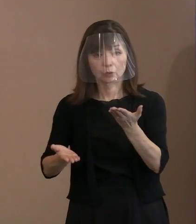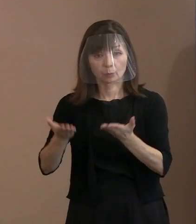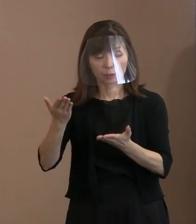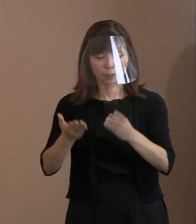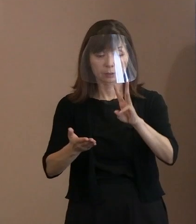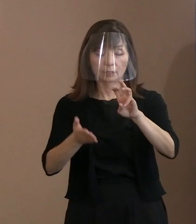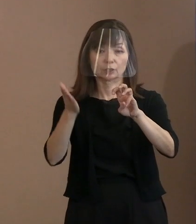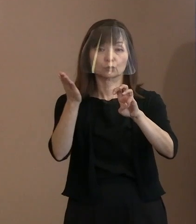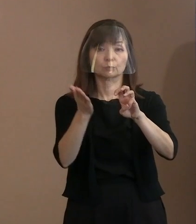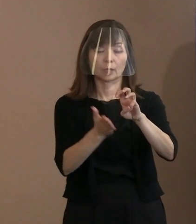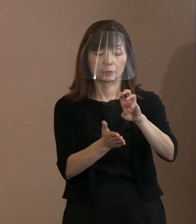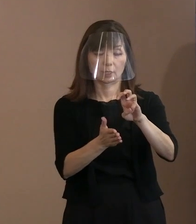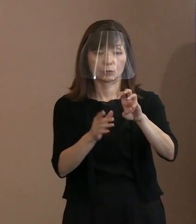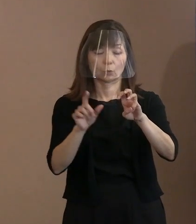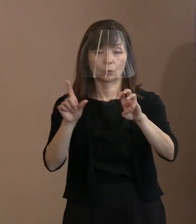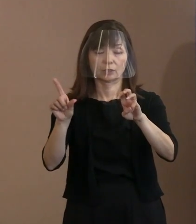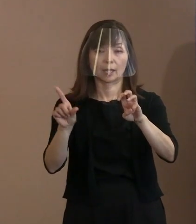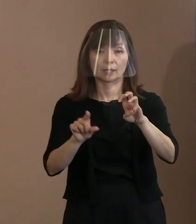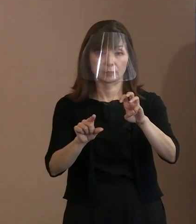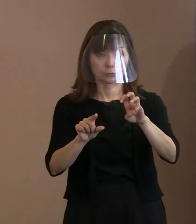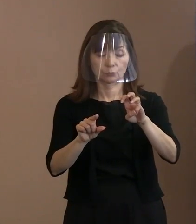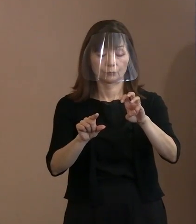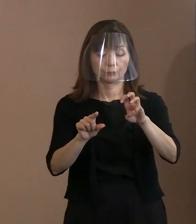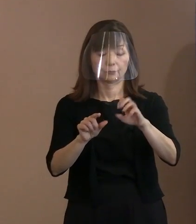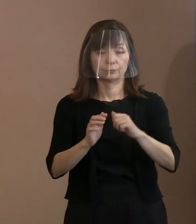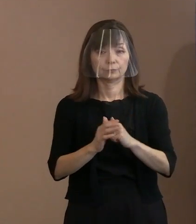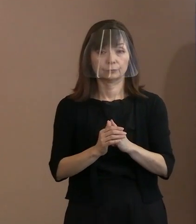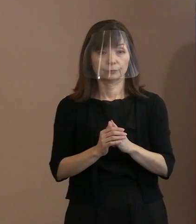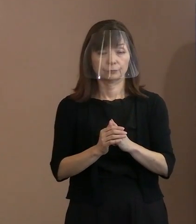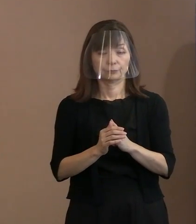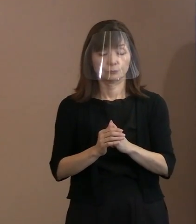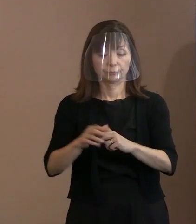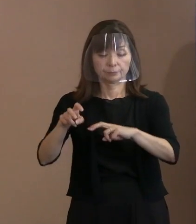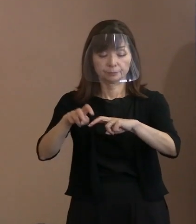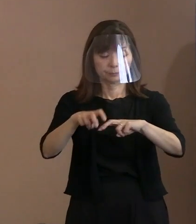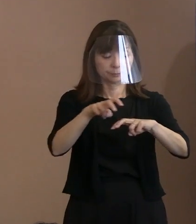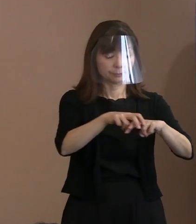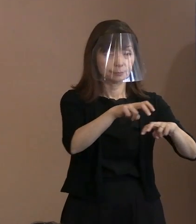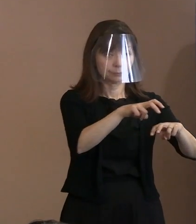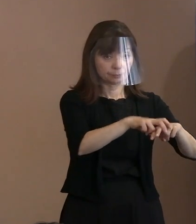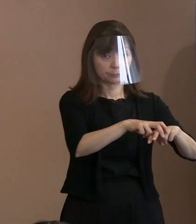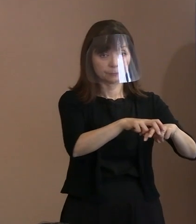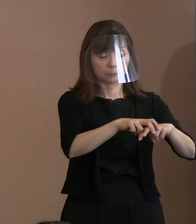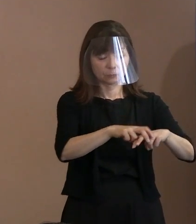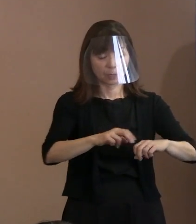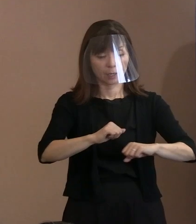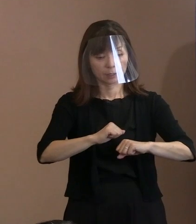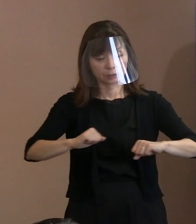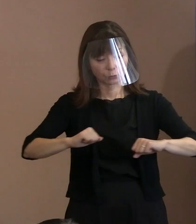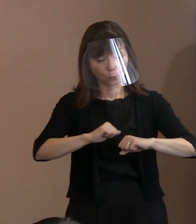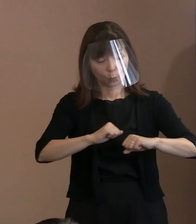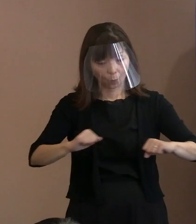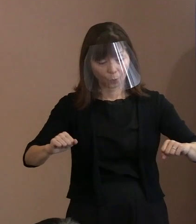ですから､いわゆる配置からすると 十分余裕が持てているし､